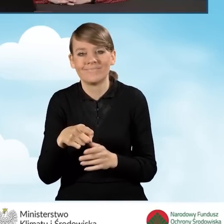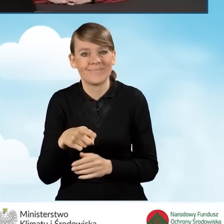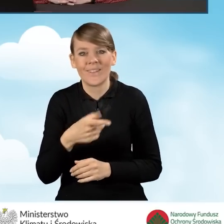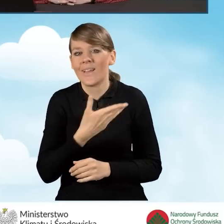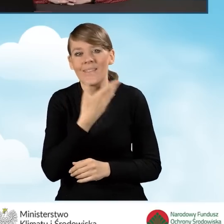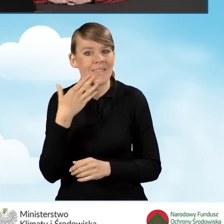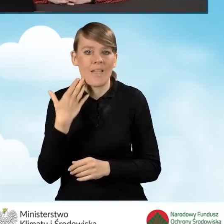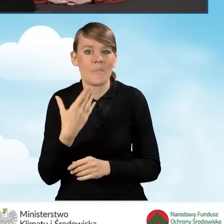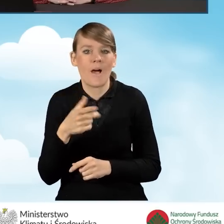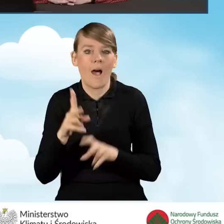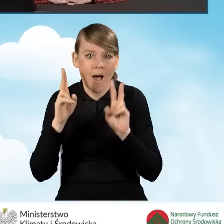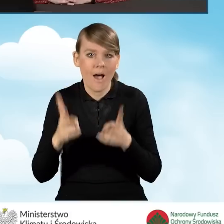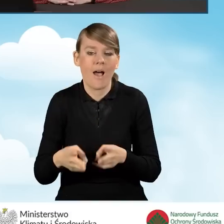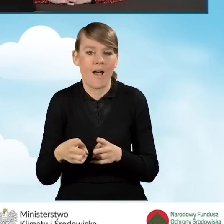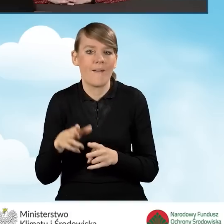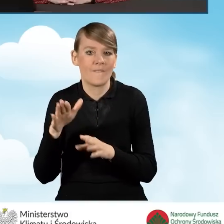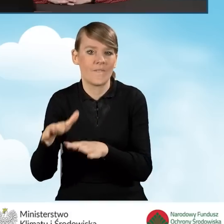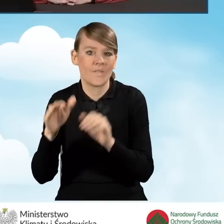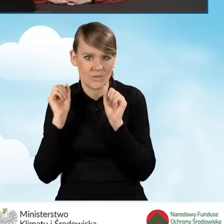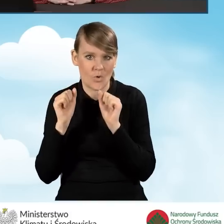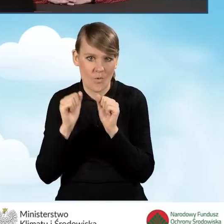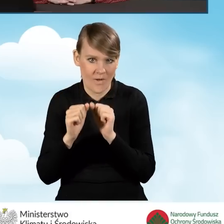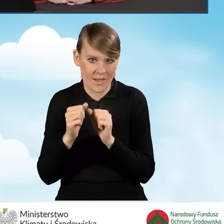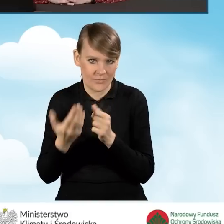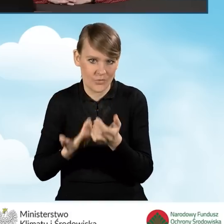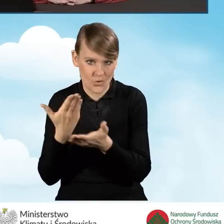nie skutkuje wycofaniem wniosku w programie Czyste Powietrze.